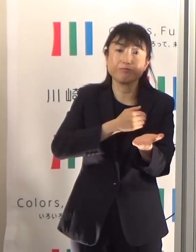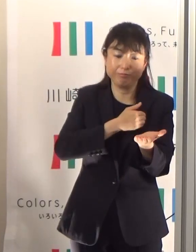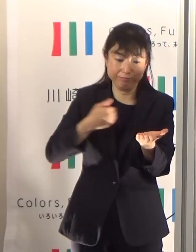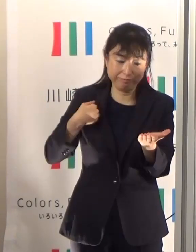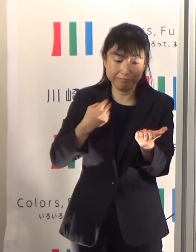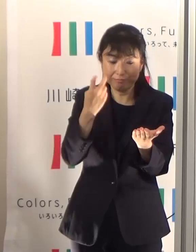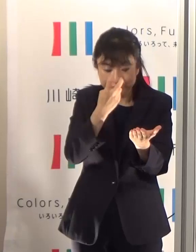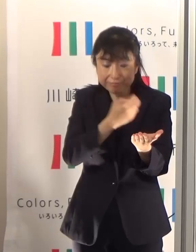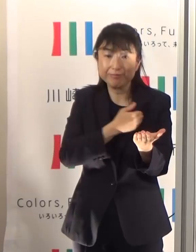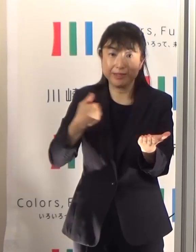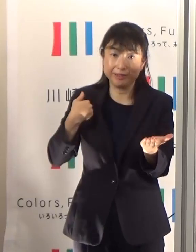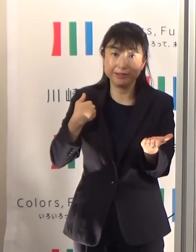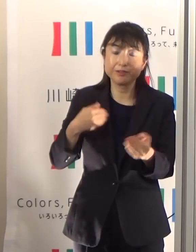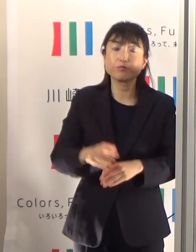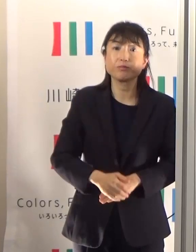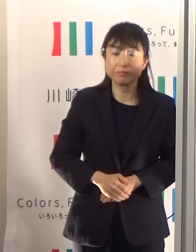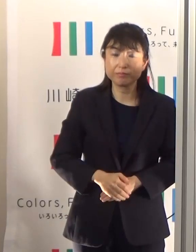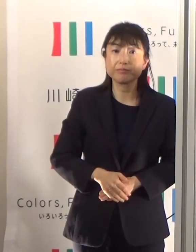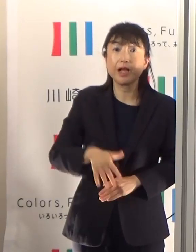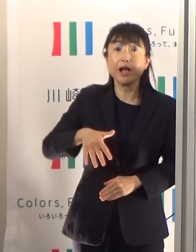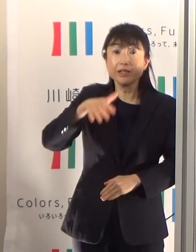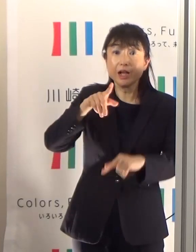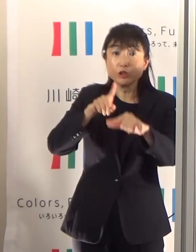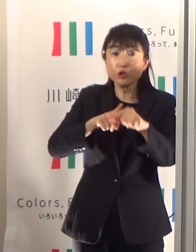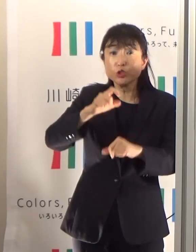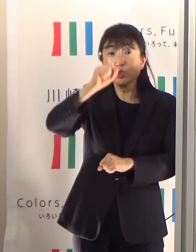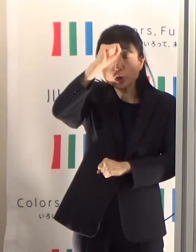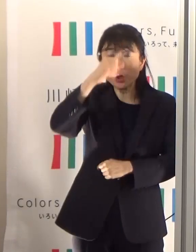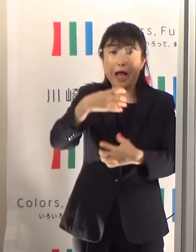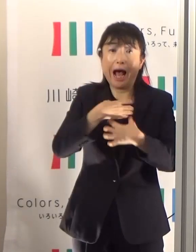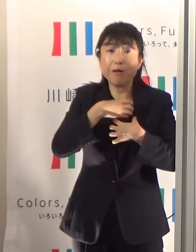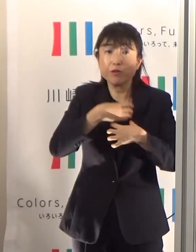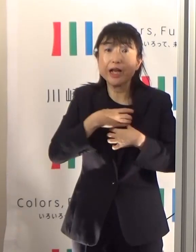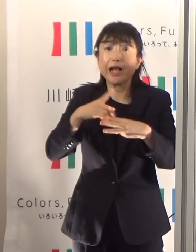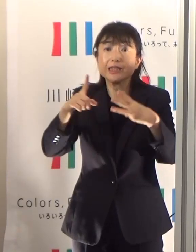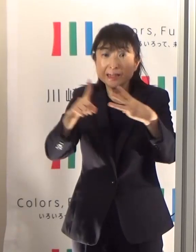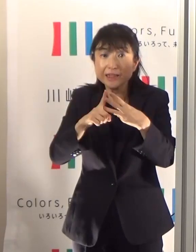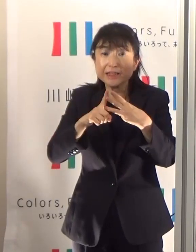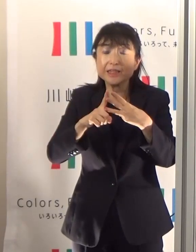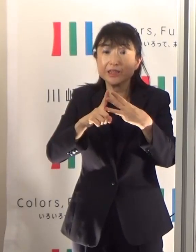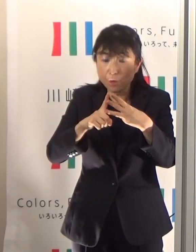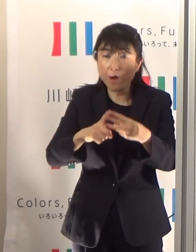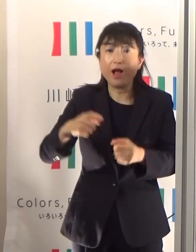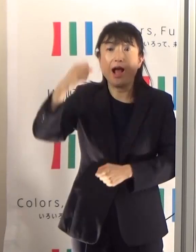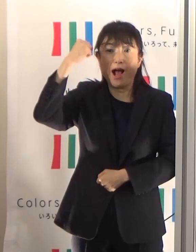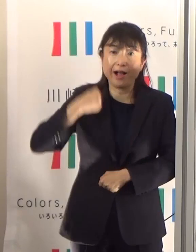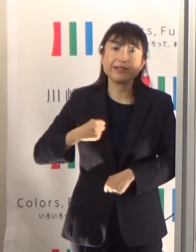熱中症の危険があるといった当日の午前10時、朝10時に